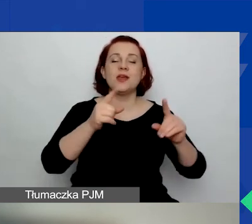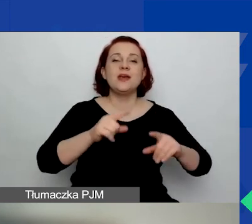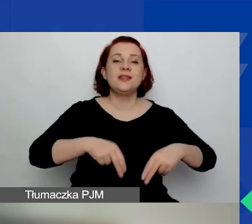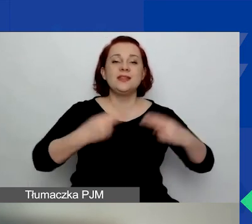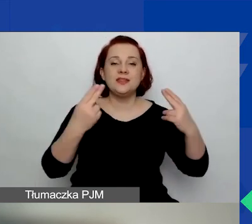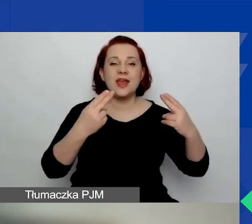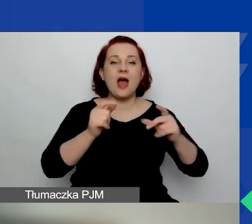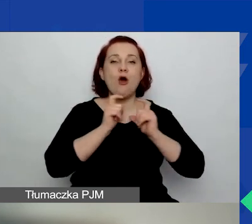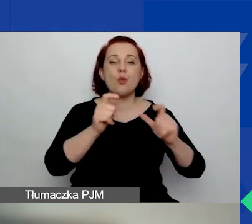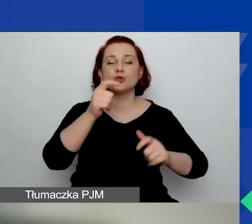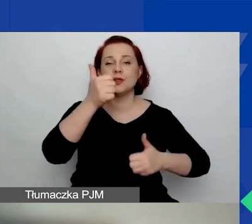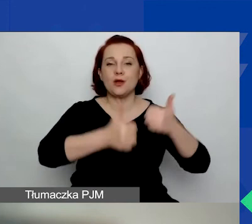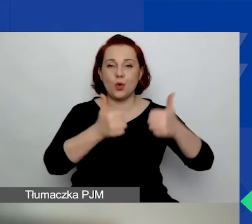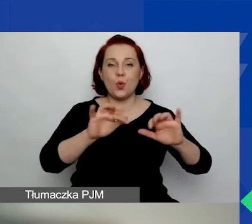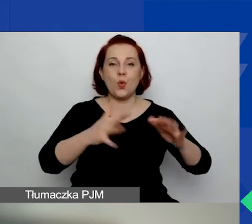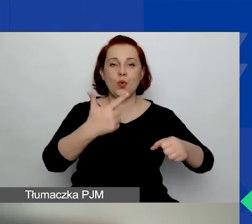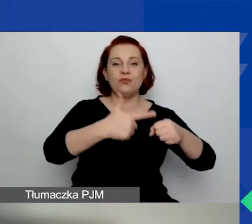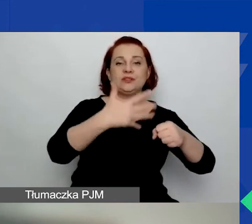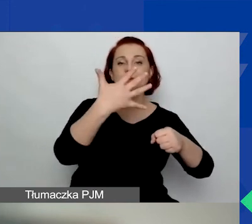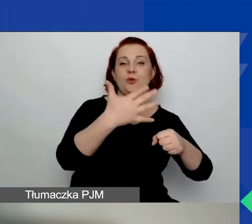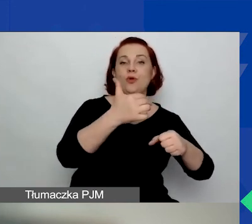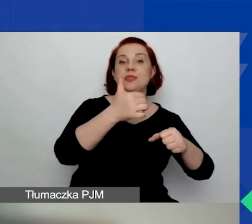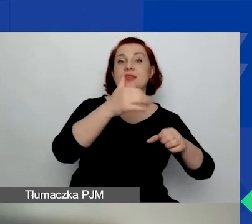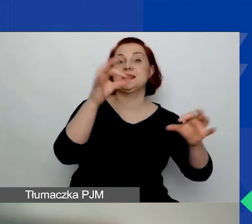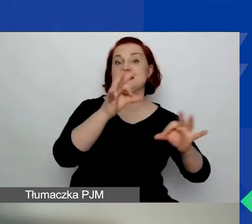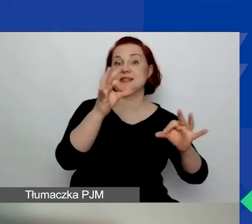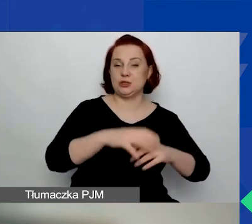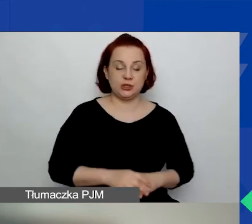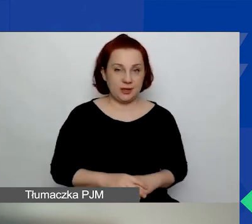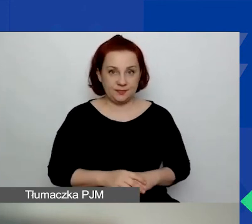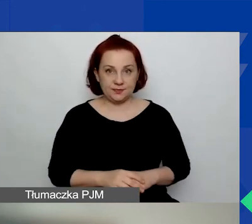czyli od 25 stycznia w przypadku ubiegania się o mały grant.